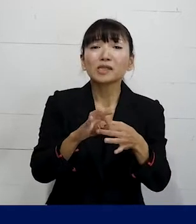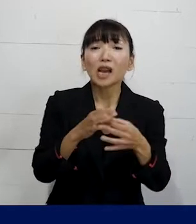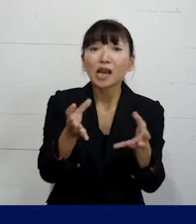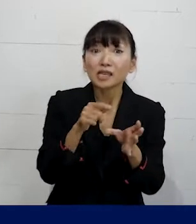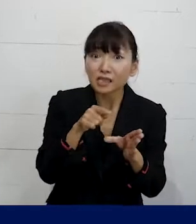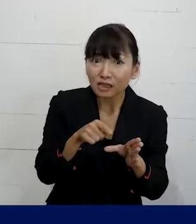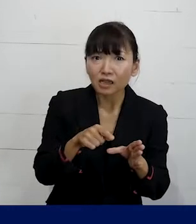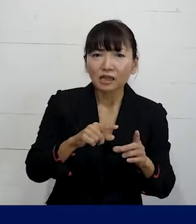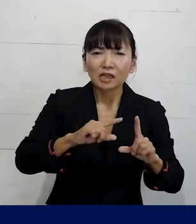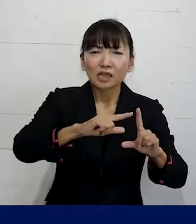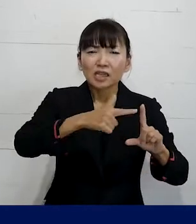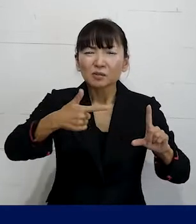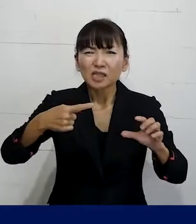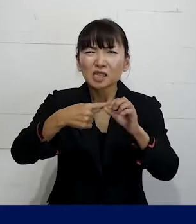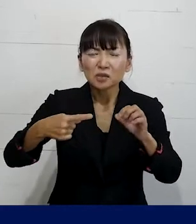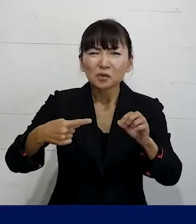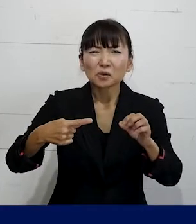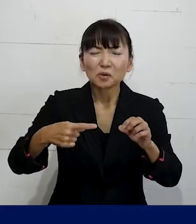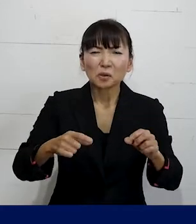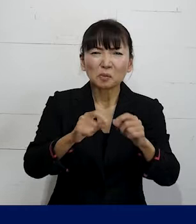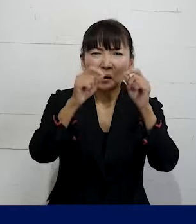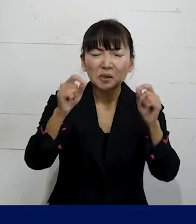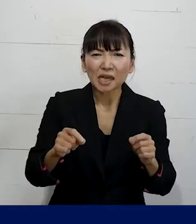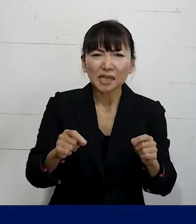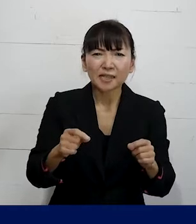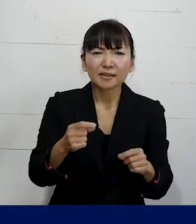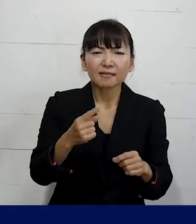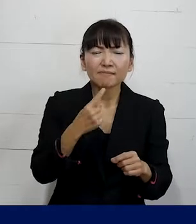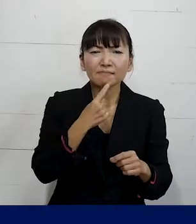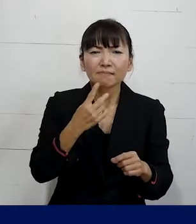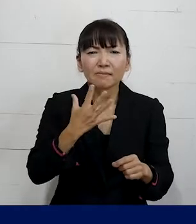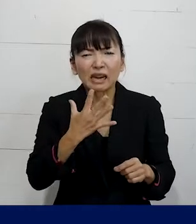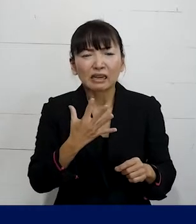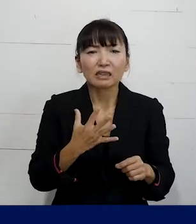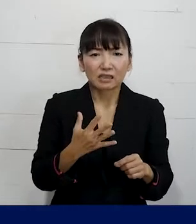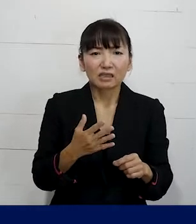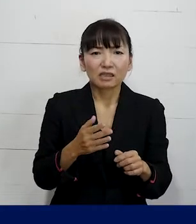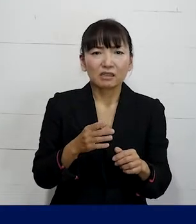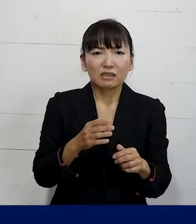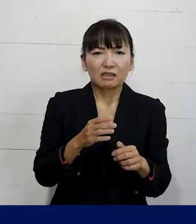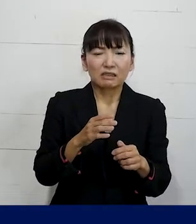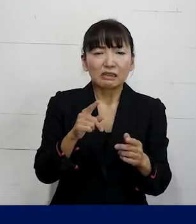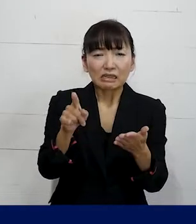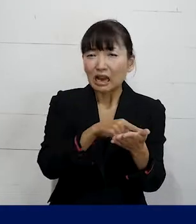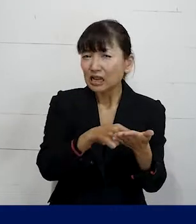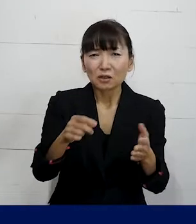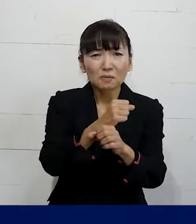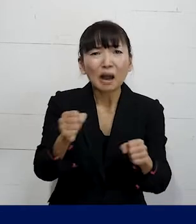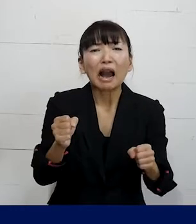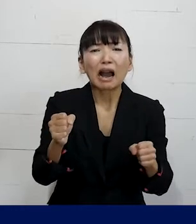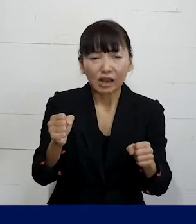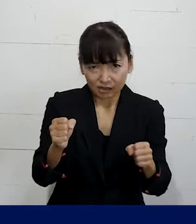LGBTQに関わる職場の問題については 解決について消極的だ